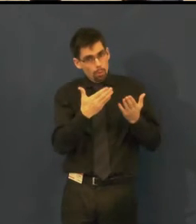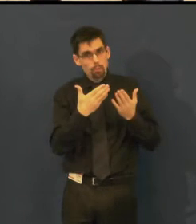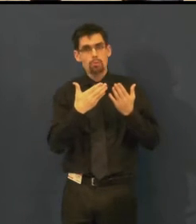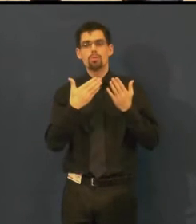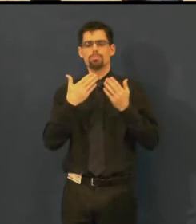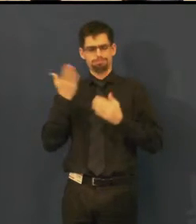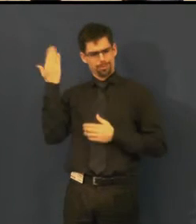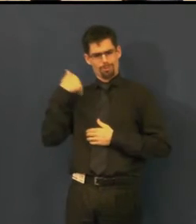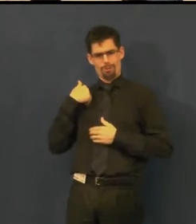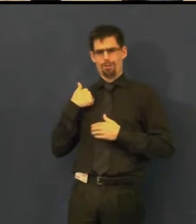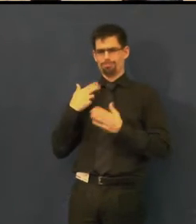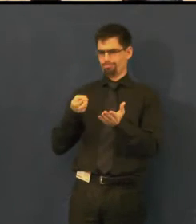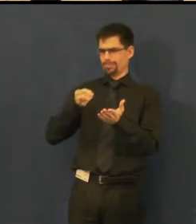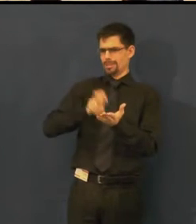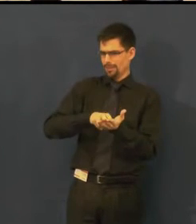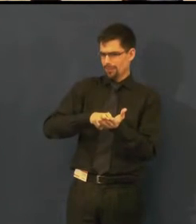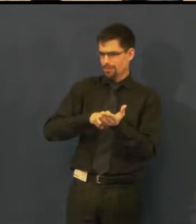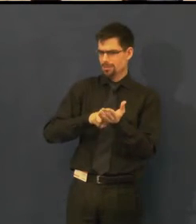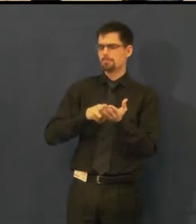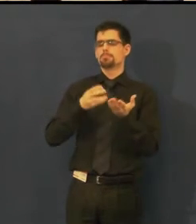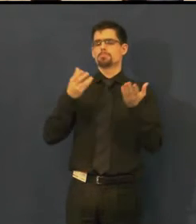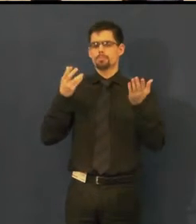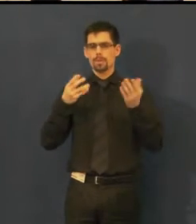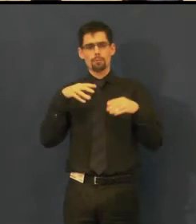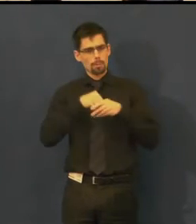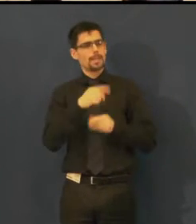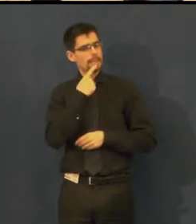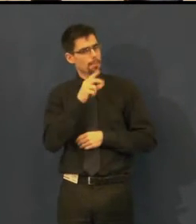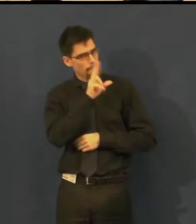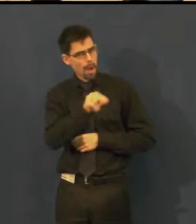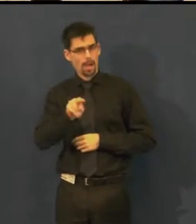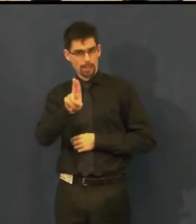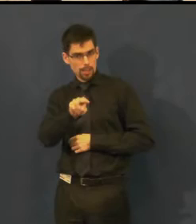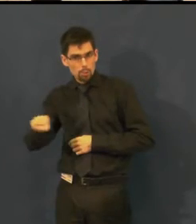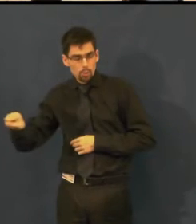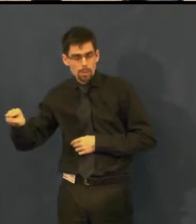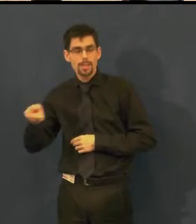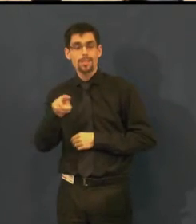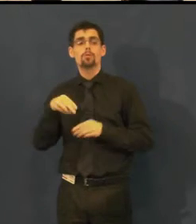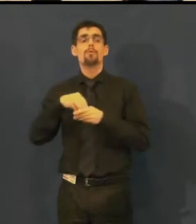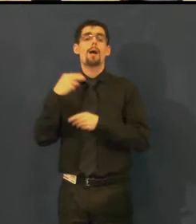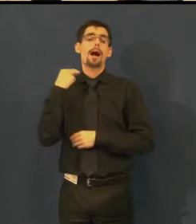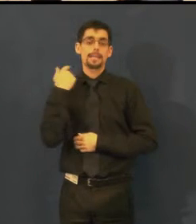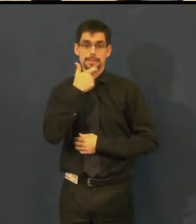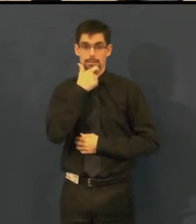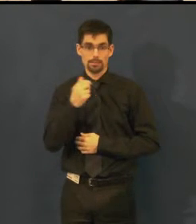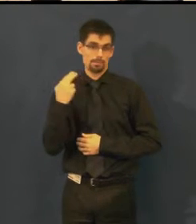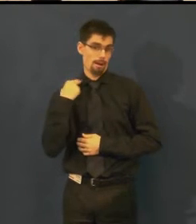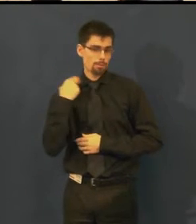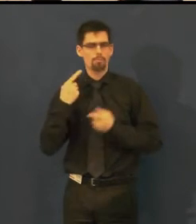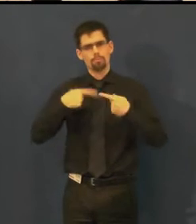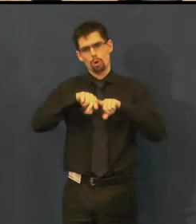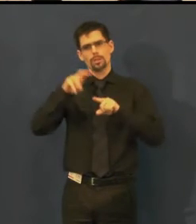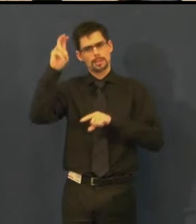že byla na představení, které bylo titulkováno titulky v angličtině,